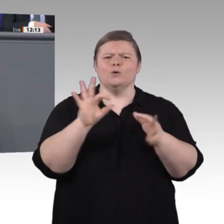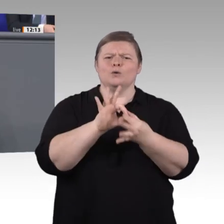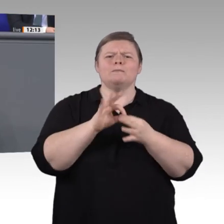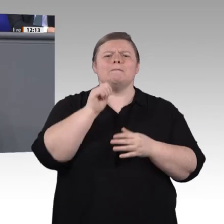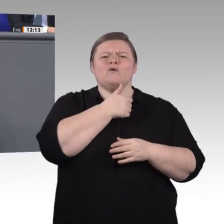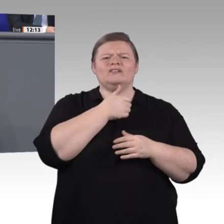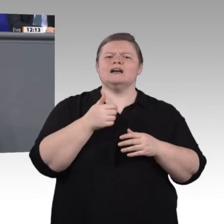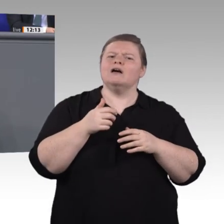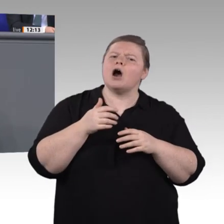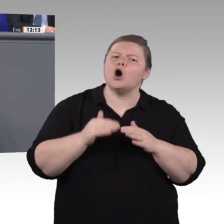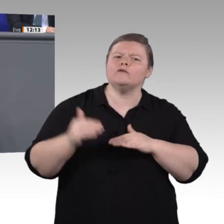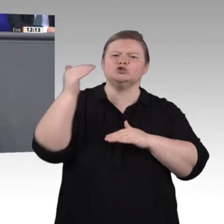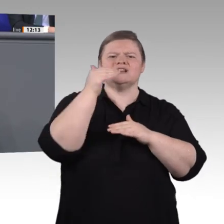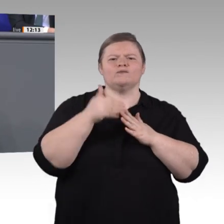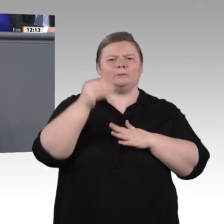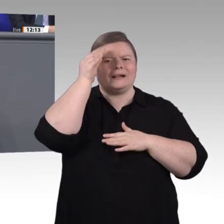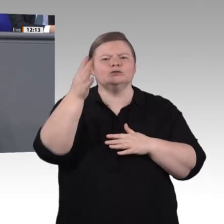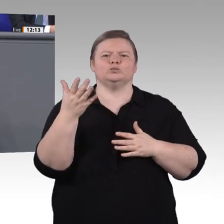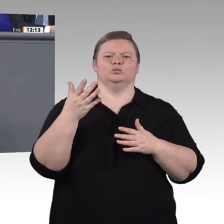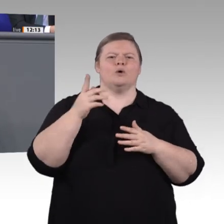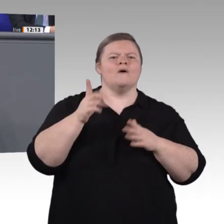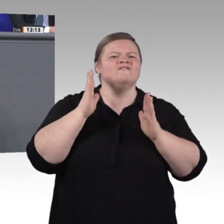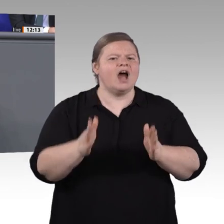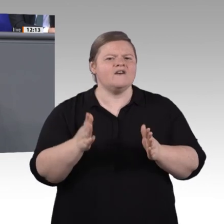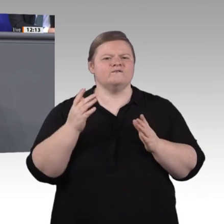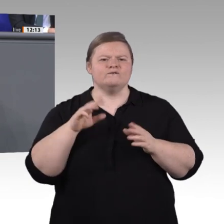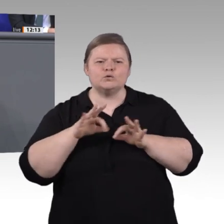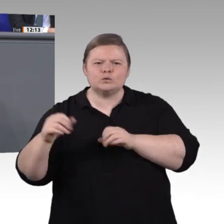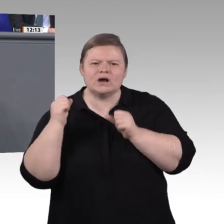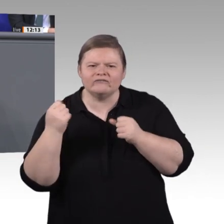durch Passungsprobleme am Lehrstellenmarkt gekennzeichnet. Die Betriebe haben zunehmend